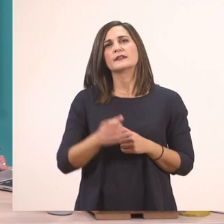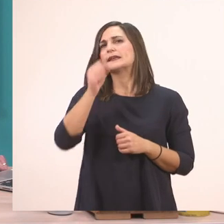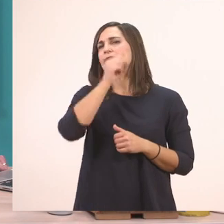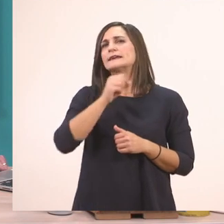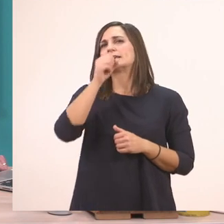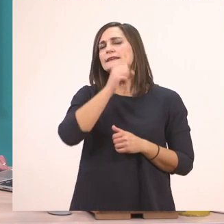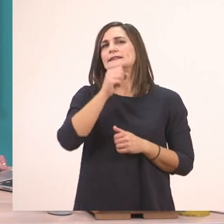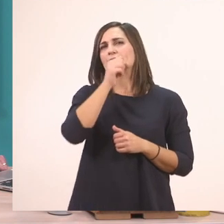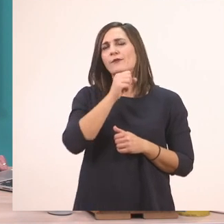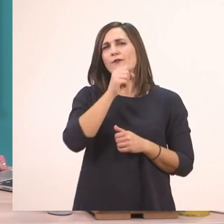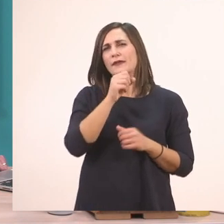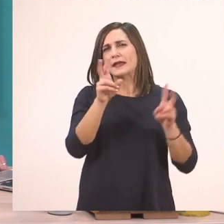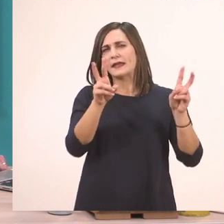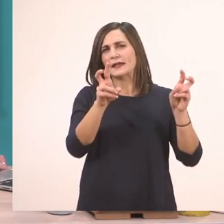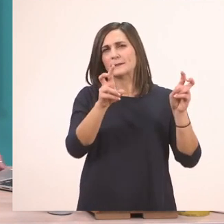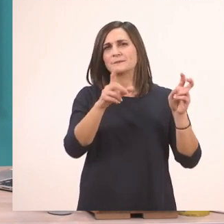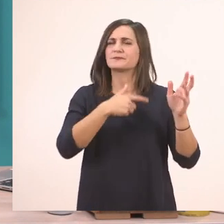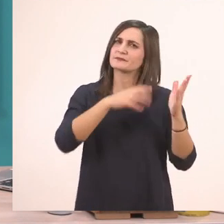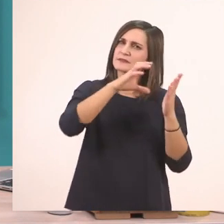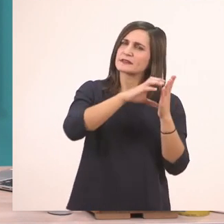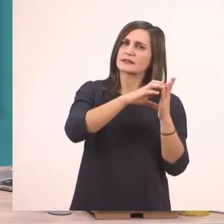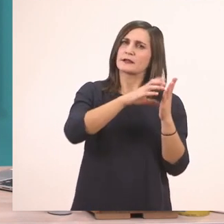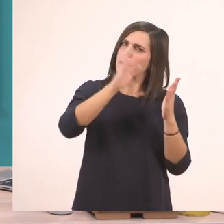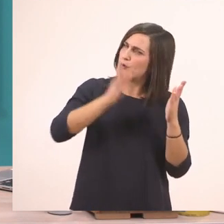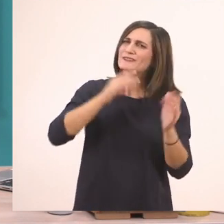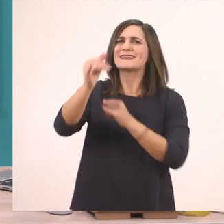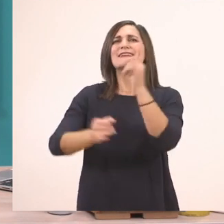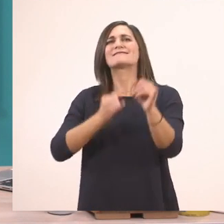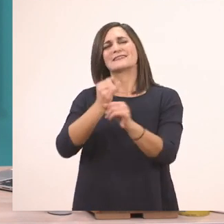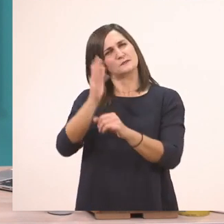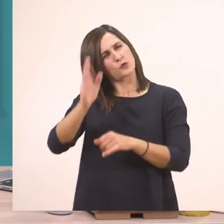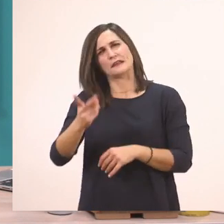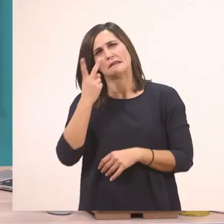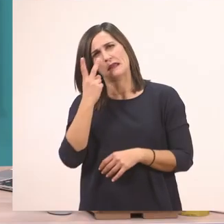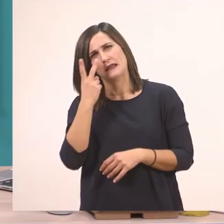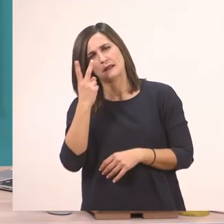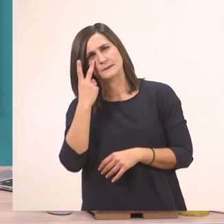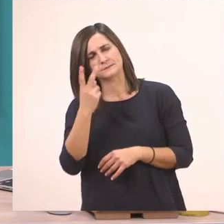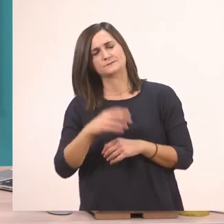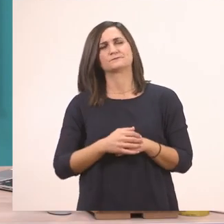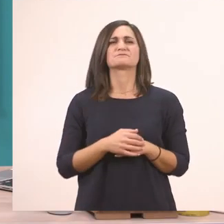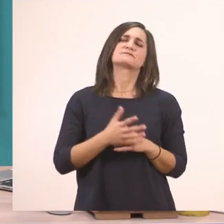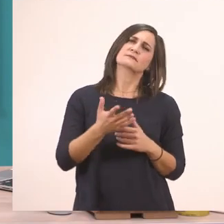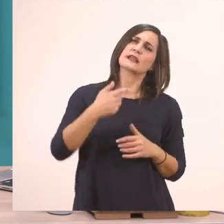Είπαμε τα τραγουδάκια μπορείτε να τα βρείτε κι αυτά στο διαδίκτυο. Εντάξει; Όση ώρα εγώ το διαβάζω,